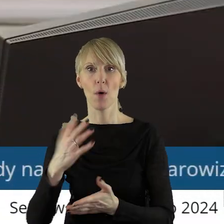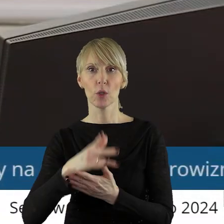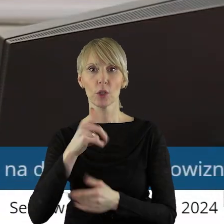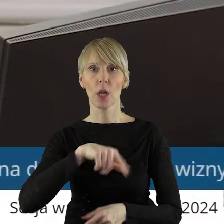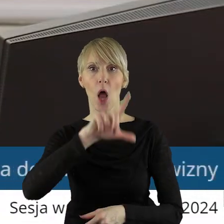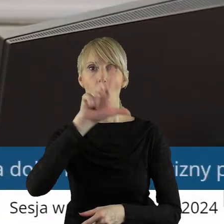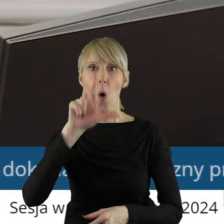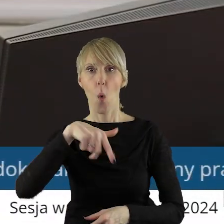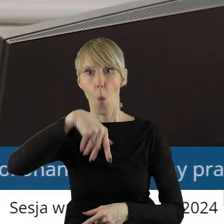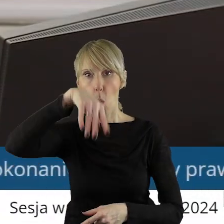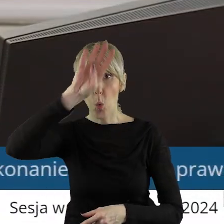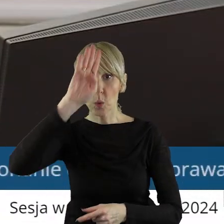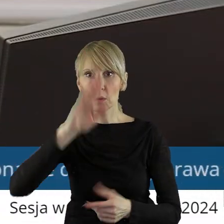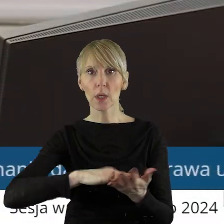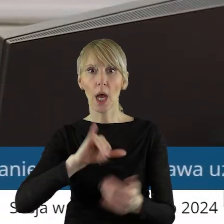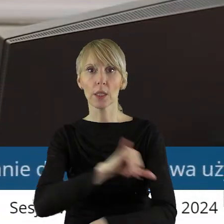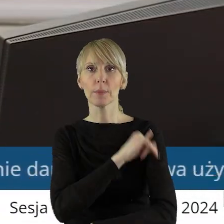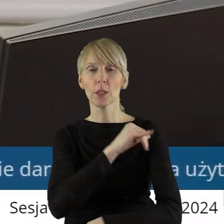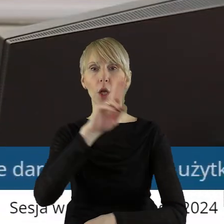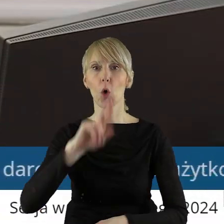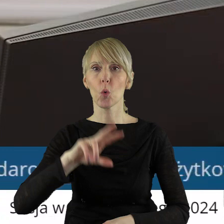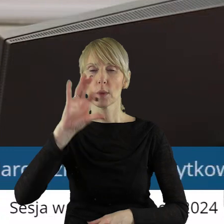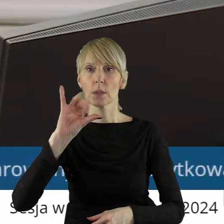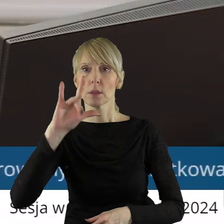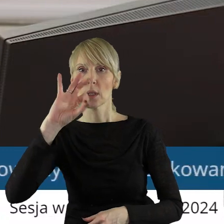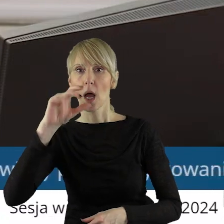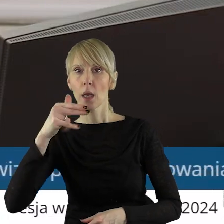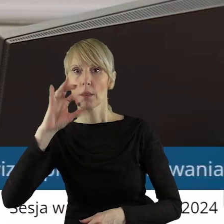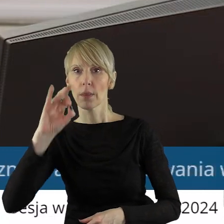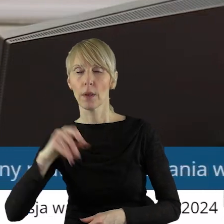Artura Rubinsteina w Łodzi. Projekt uchwały został pozytywnie zaopiniowany